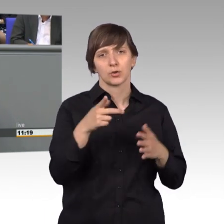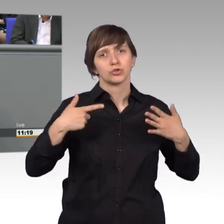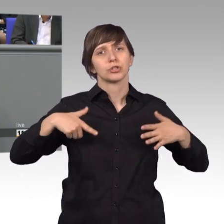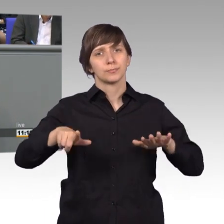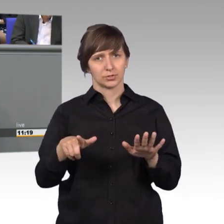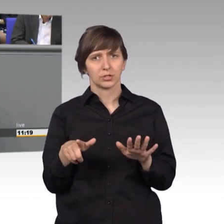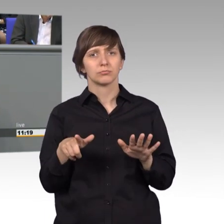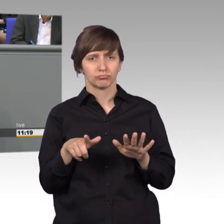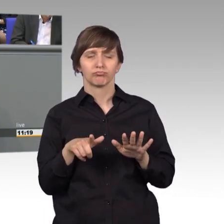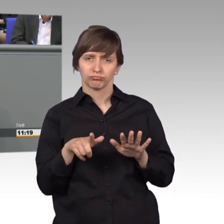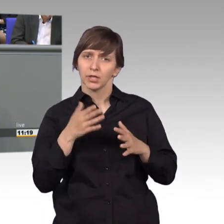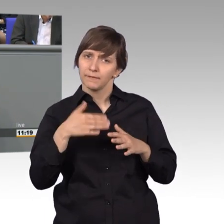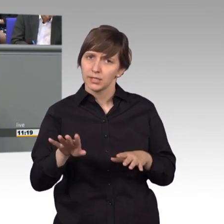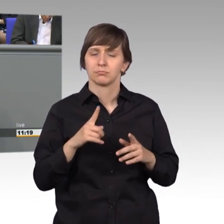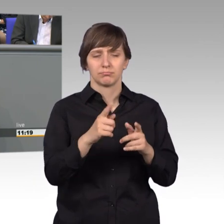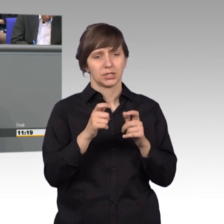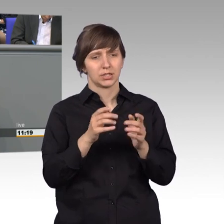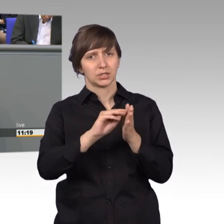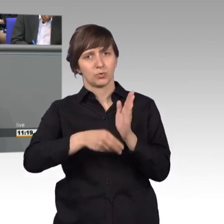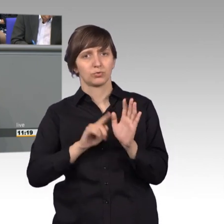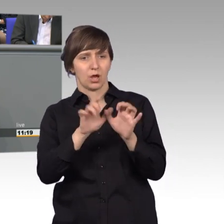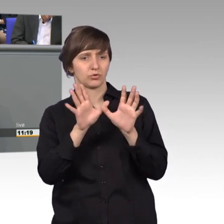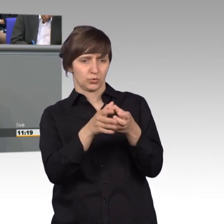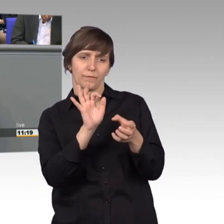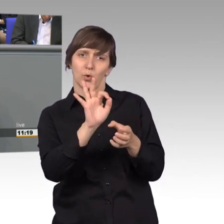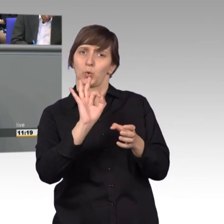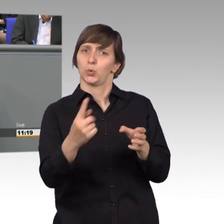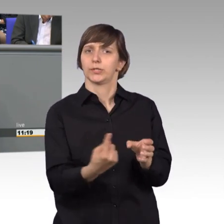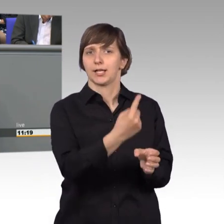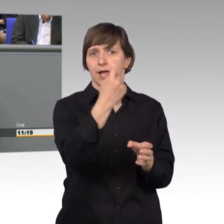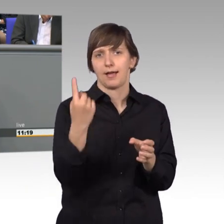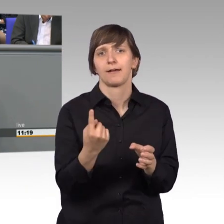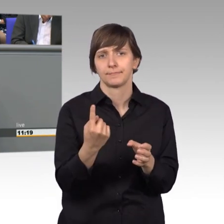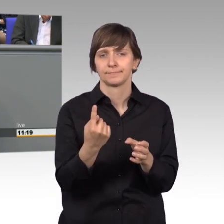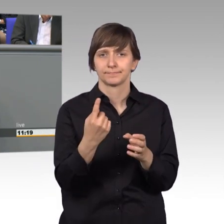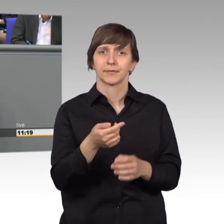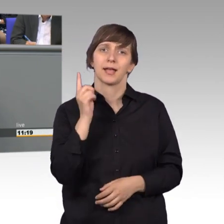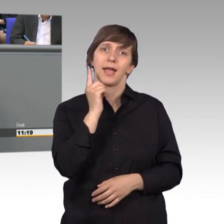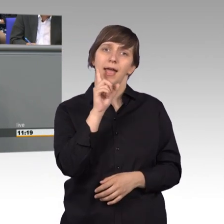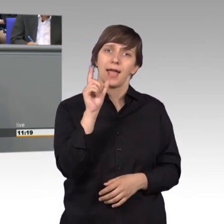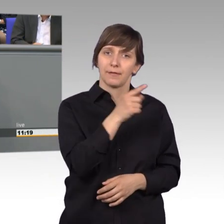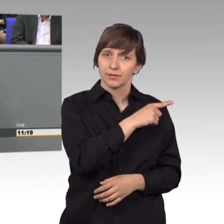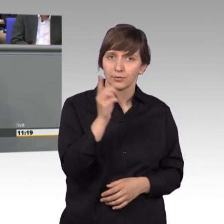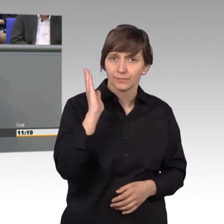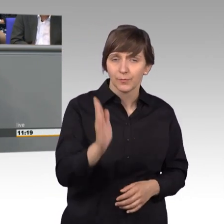für den Petitionsausschuss des Deutschen Bundestages. 11.507 Petitionen wurden insgesamt eingereicht.